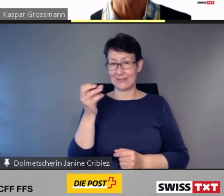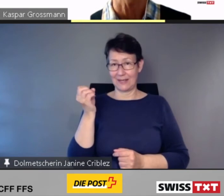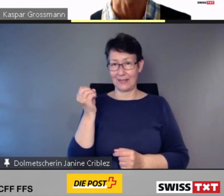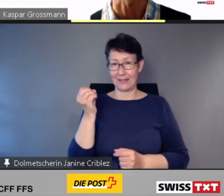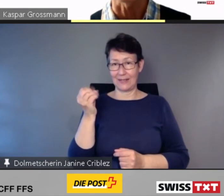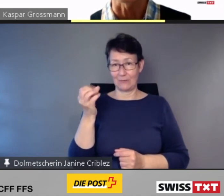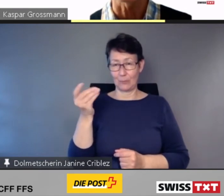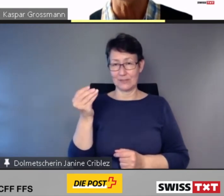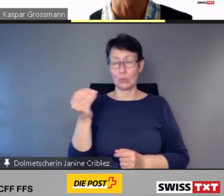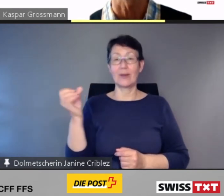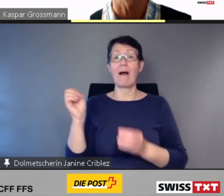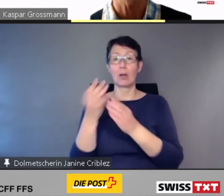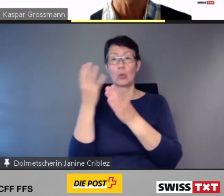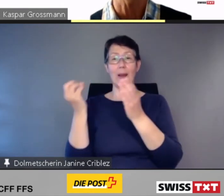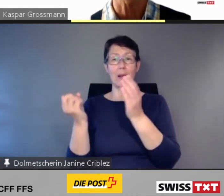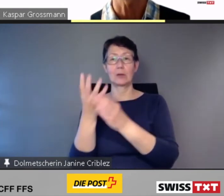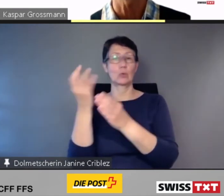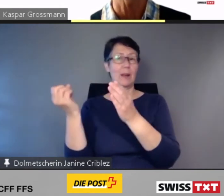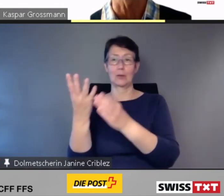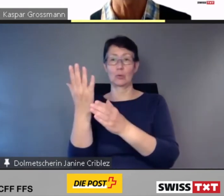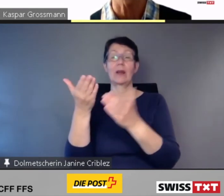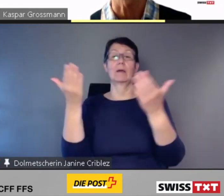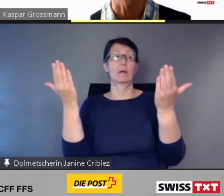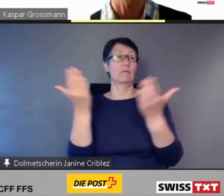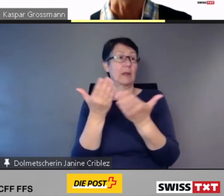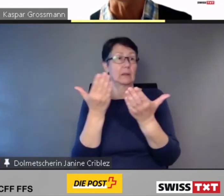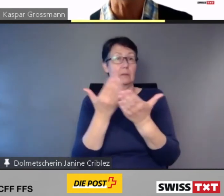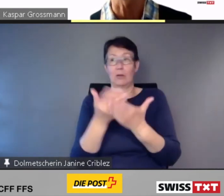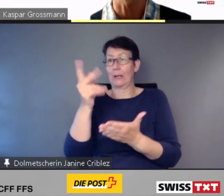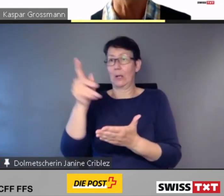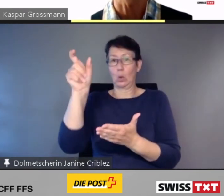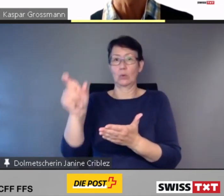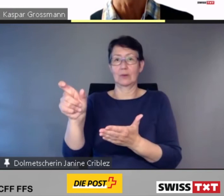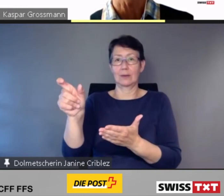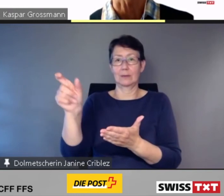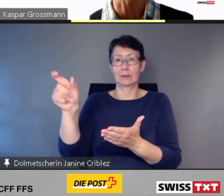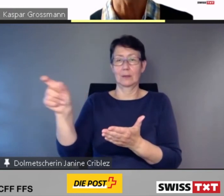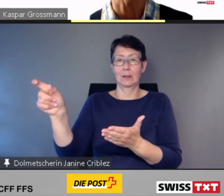wenn Kunden z.B. vom Sitzplatz in den Speisewagen wechseln.